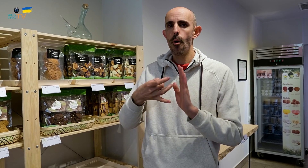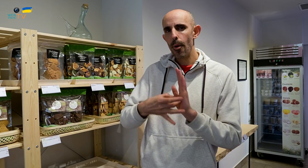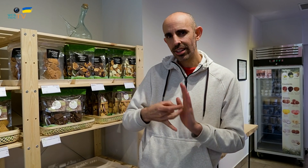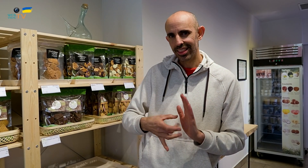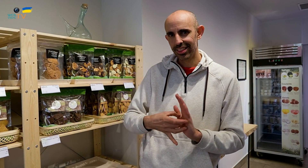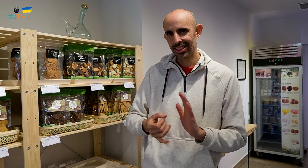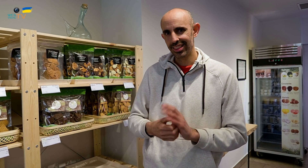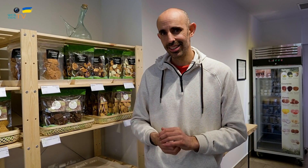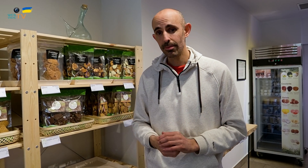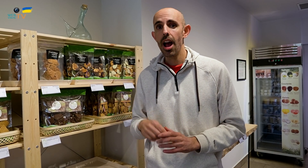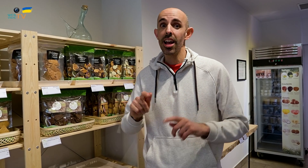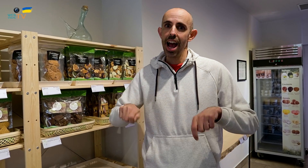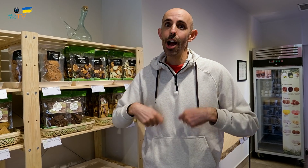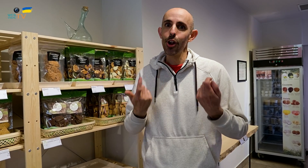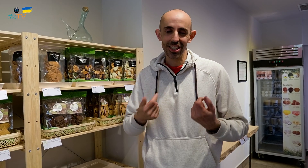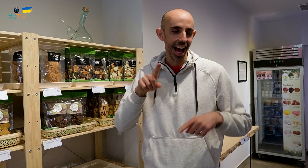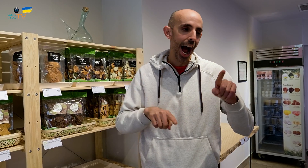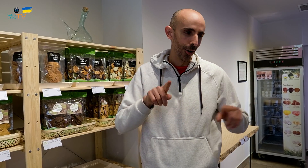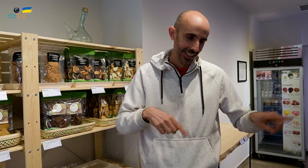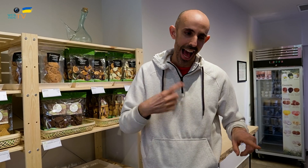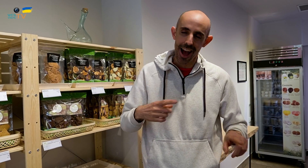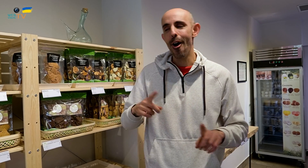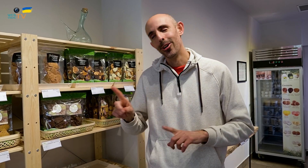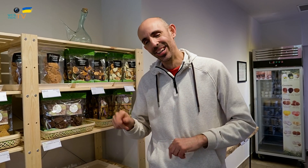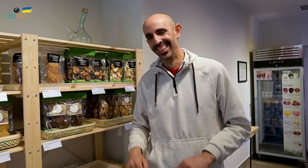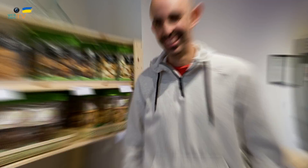y productos ecológicos, algunos sí y otros no.